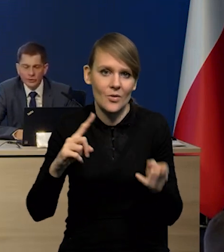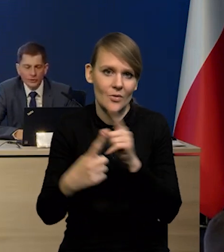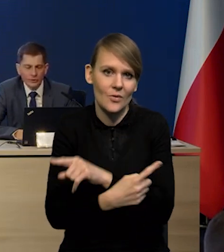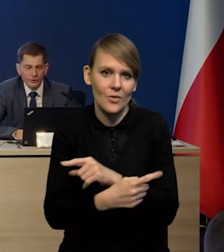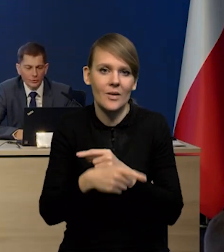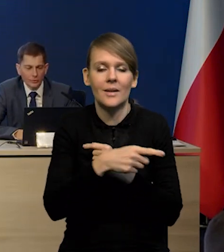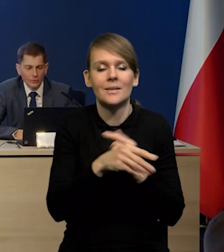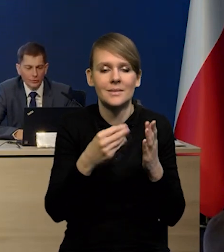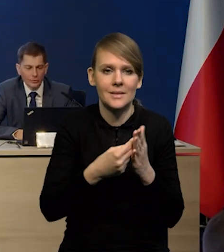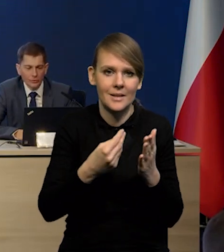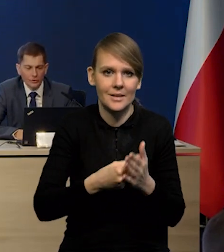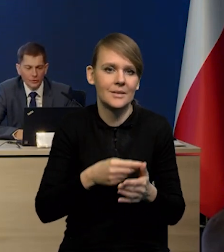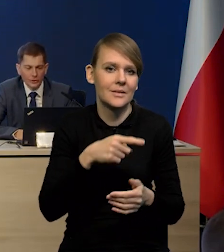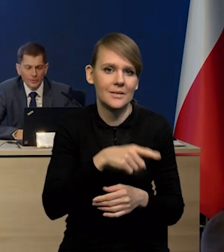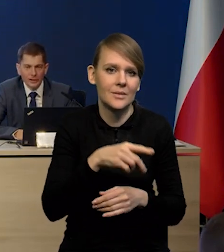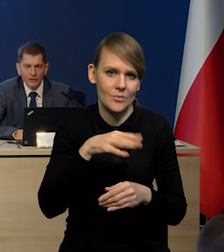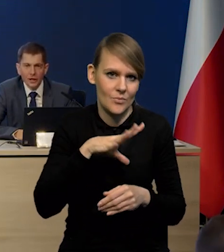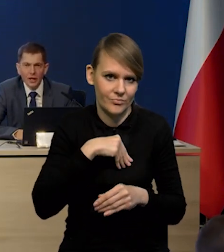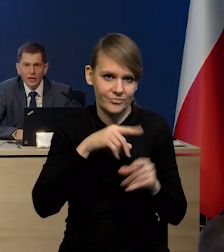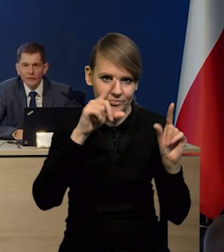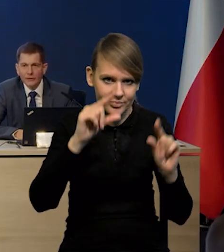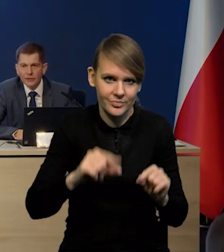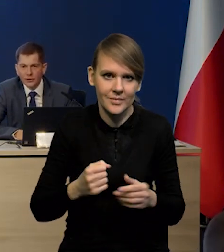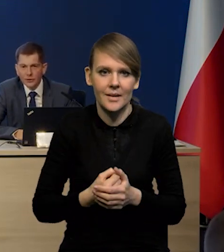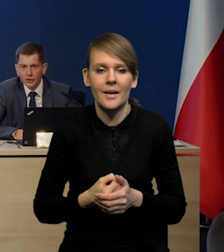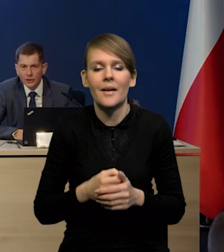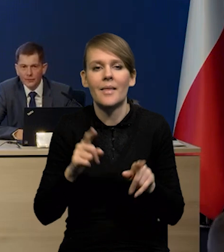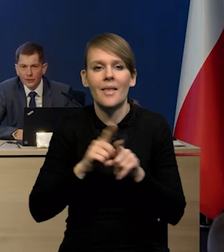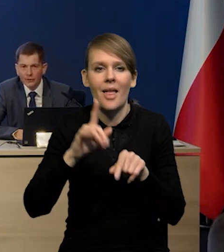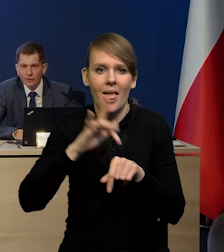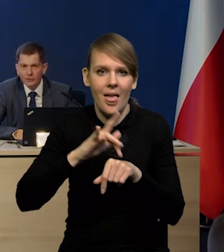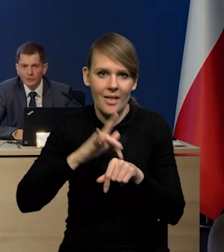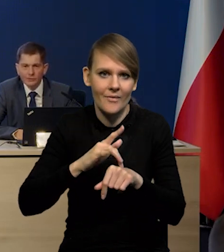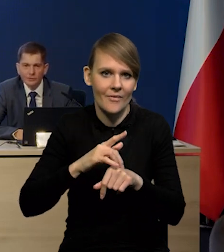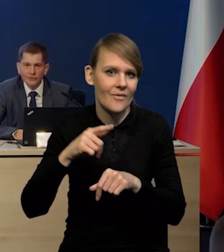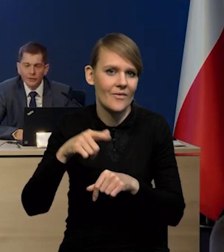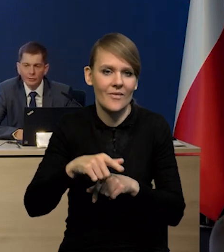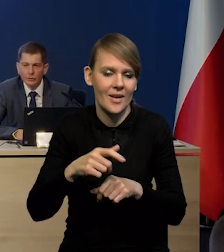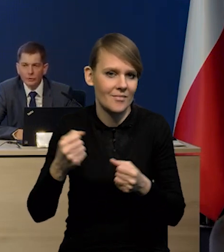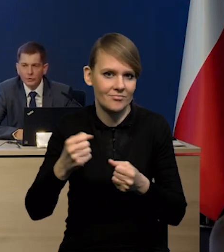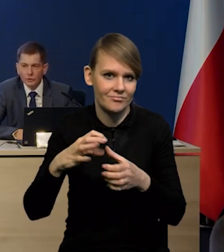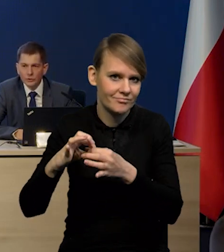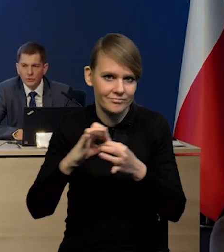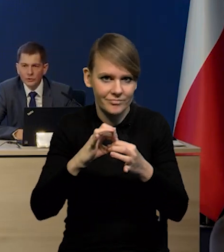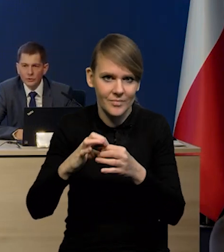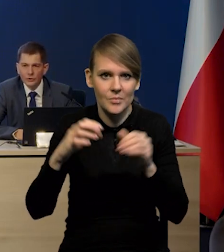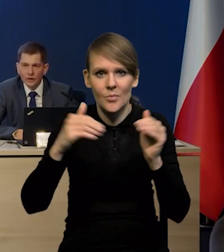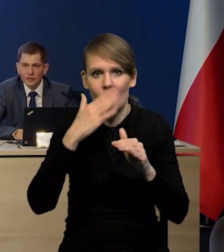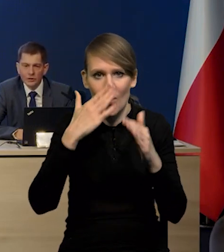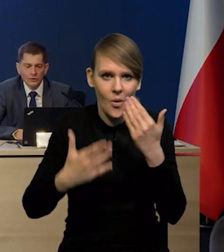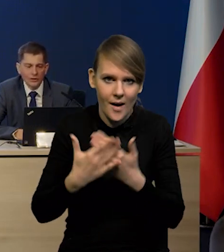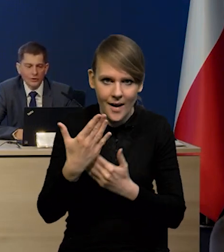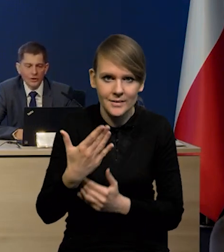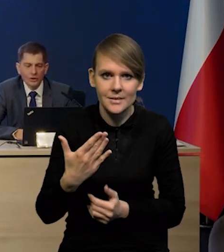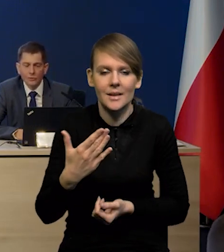ceny tych surowców mogą też silniej spadać. Efekty zacieśnienia tak i w jedną i w drugą stronę, czyli może się okazać, że to zacieśnienie